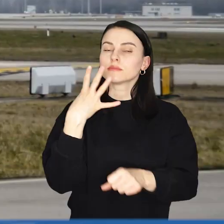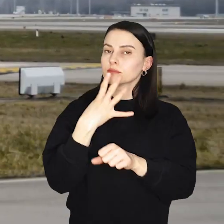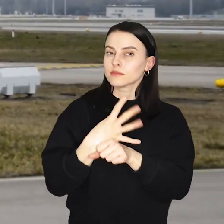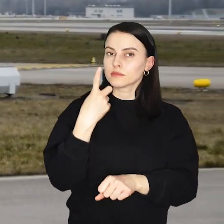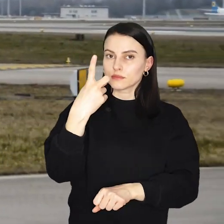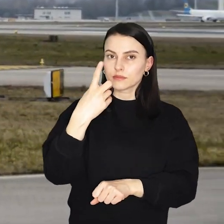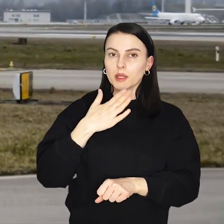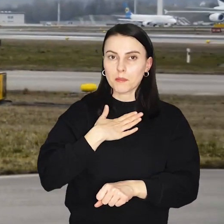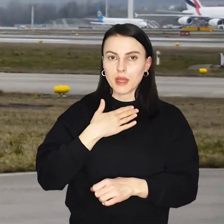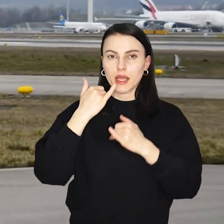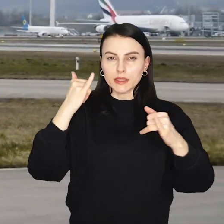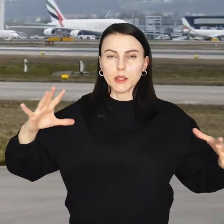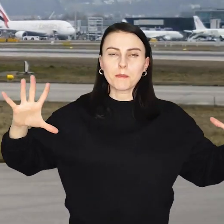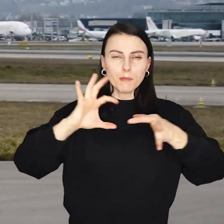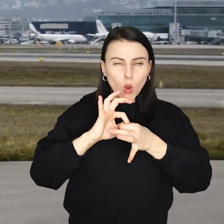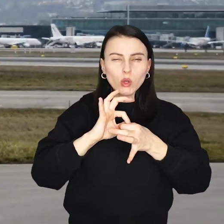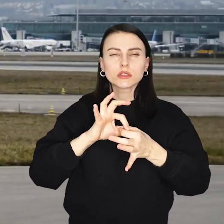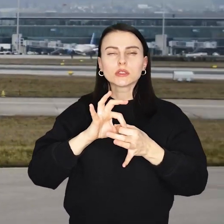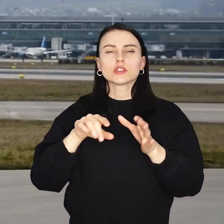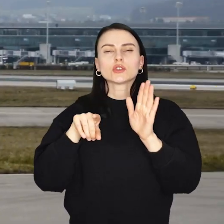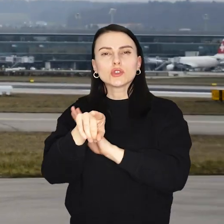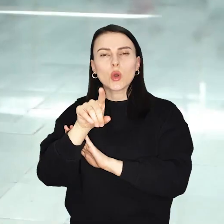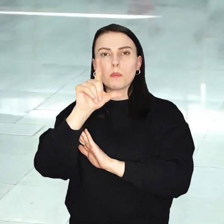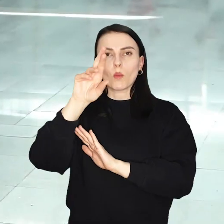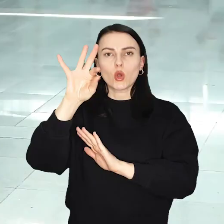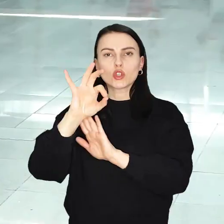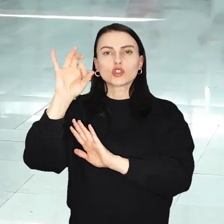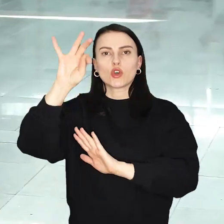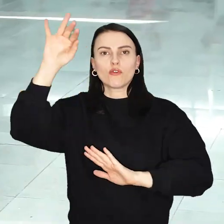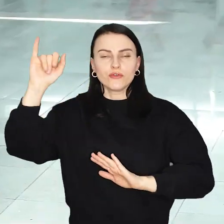41 tras, w tym trzy nowe - do Brindisi, Porto i Sofii